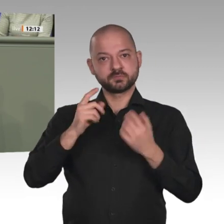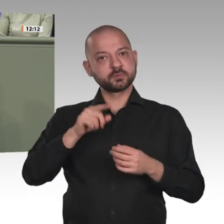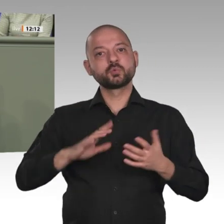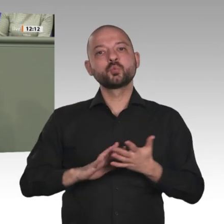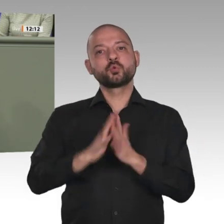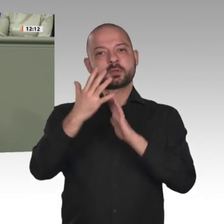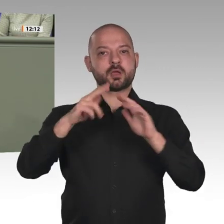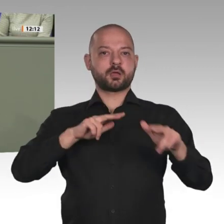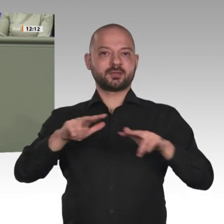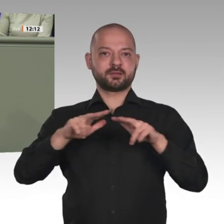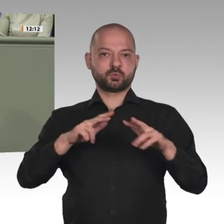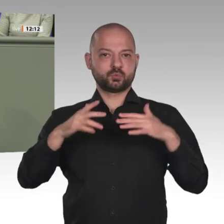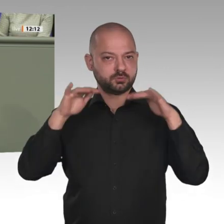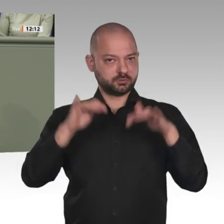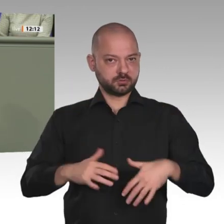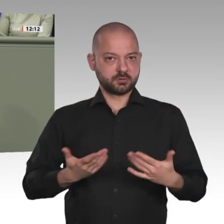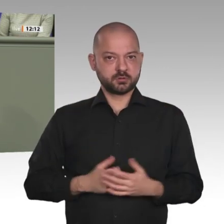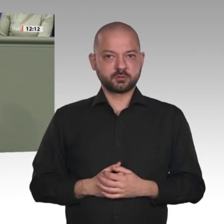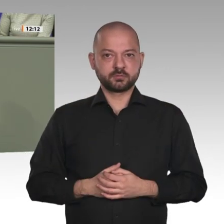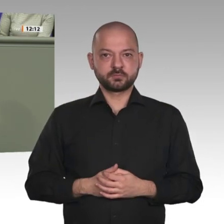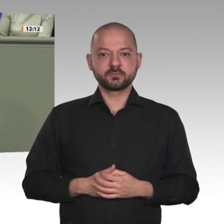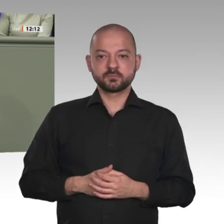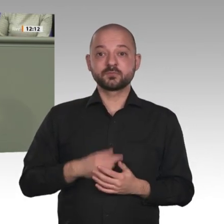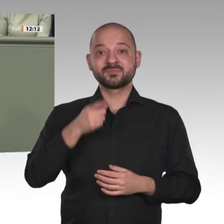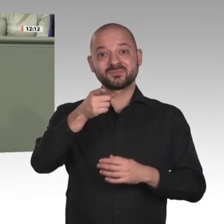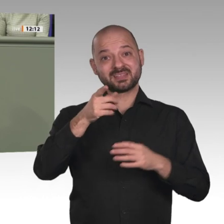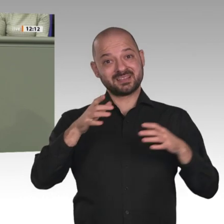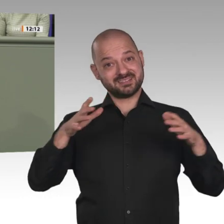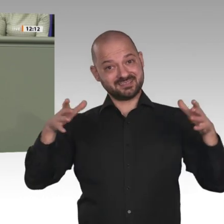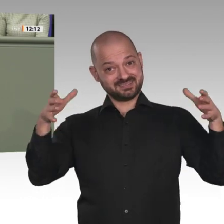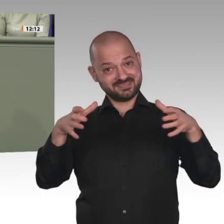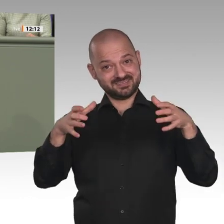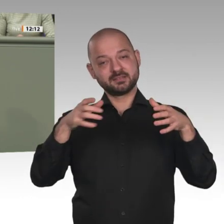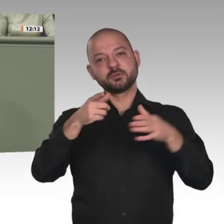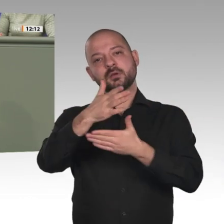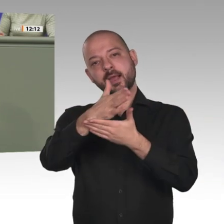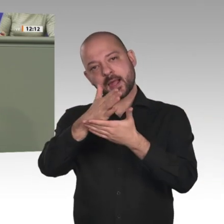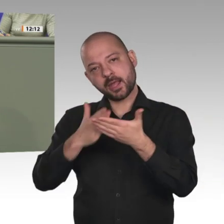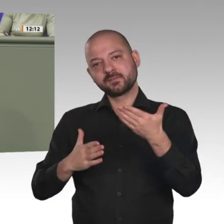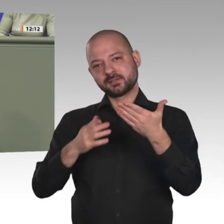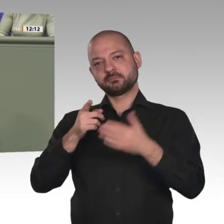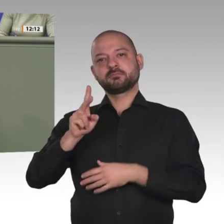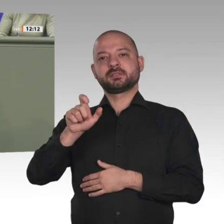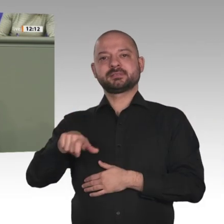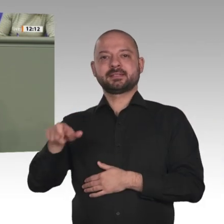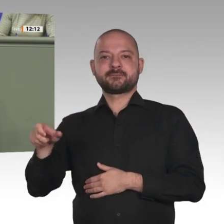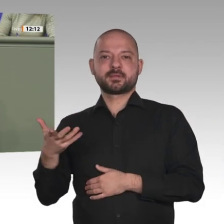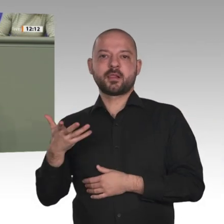in drei Jahren sollen freie Wahlen durchgeführt werden. Ich finde, das ist ein riesiger Erfolg, den wir von Deutschland aus unbedingt unterstützen sollten.